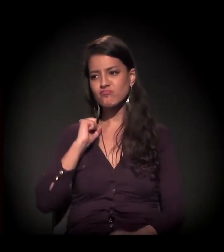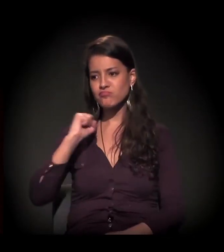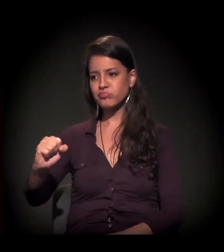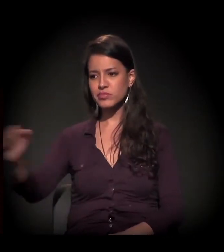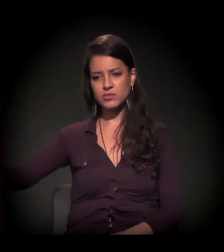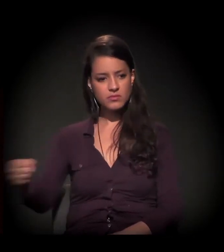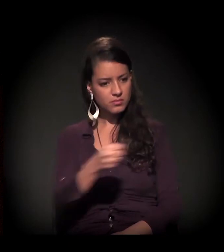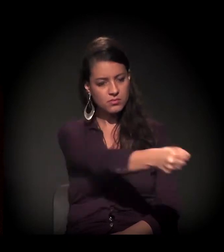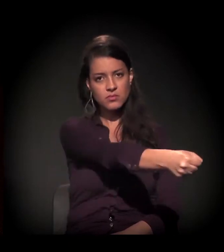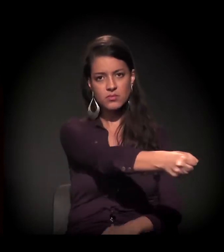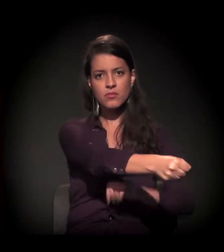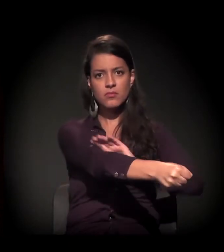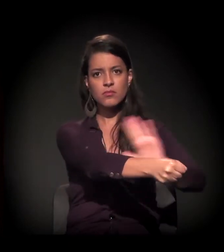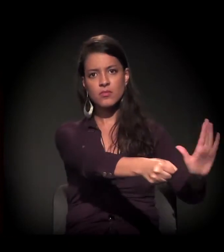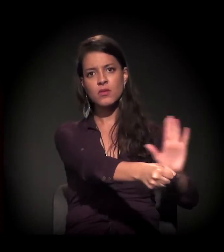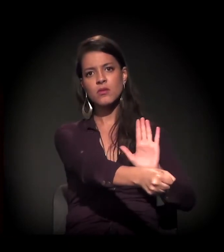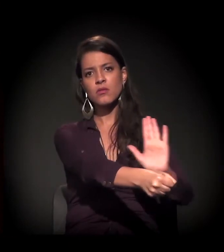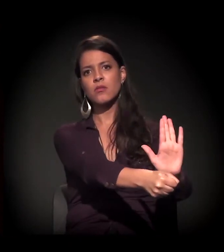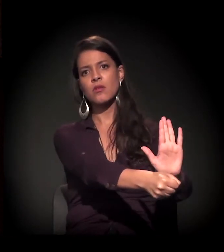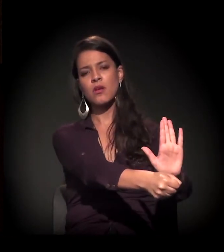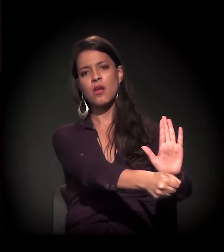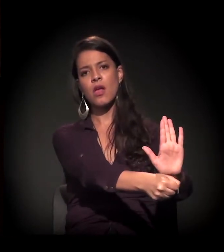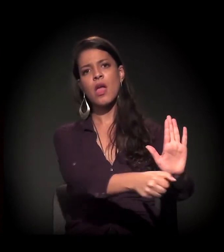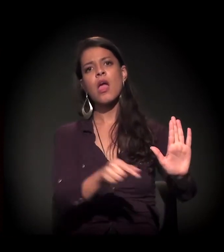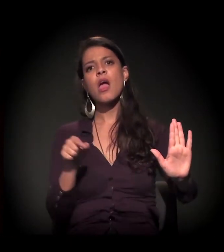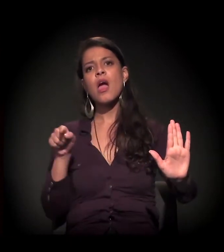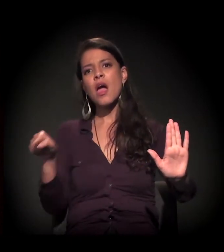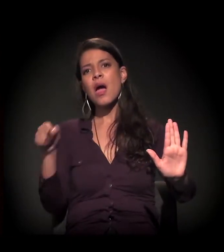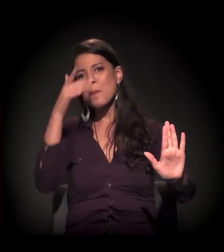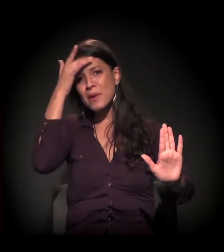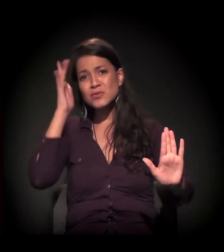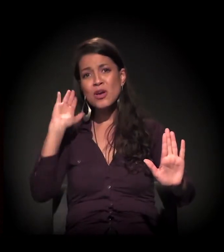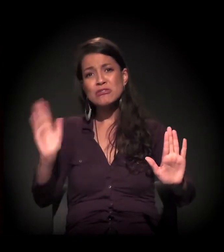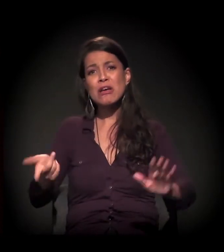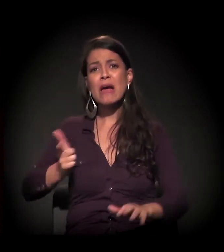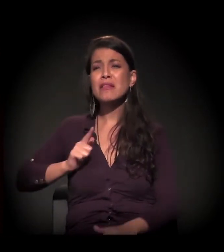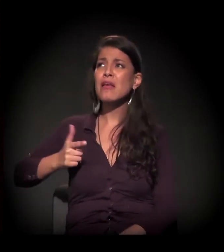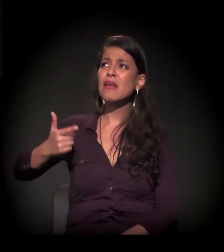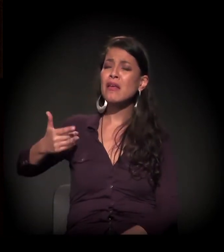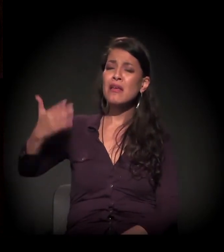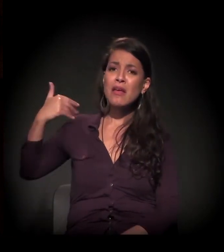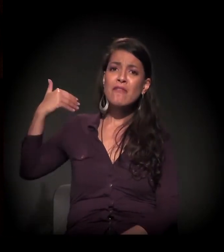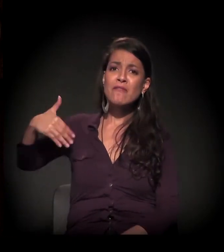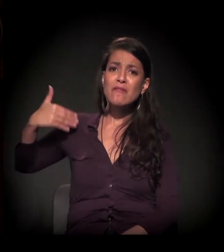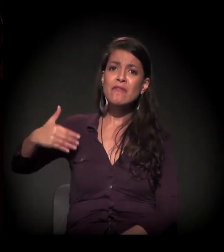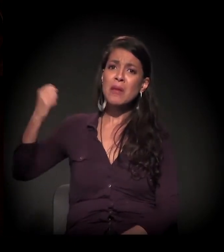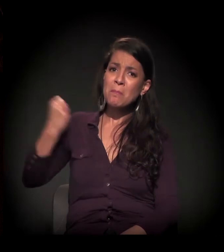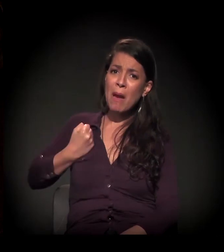E se institucionaliza alguém que já vem de uma vida institucionalizada.